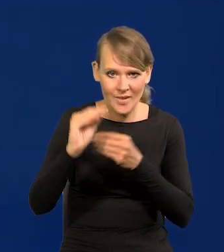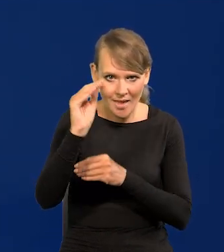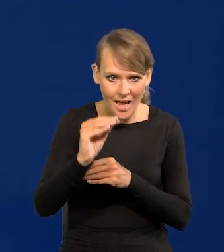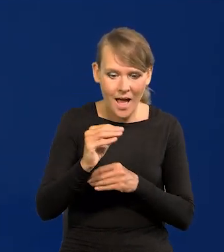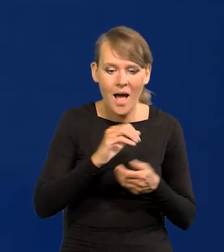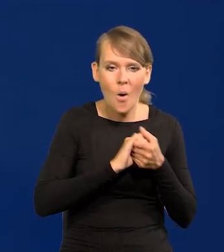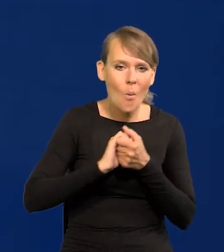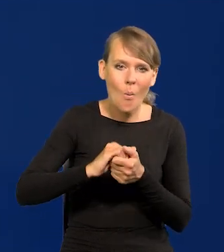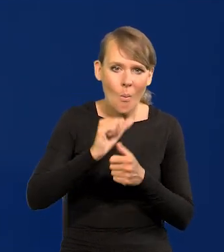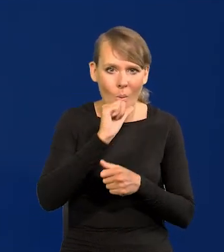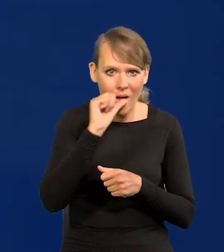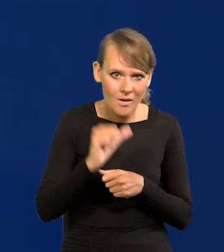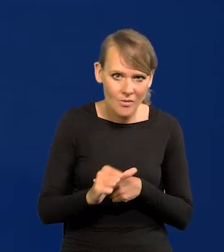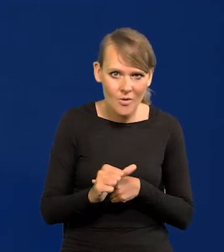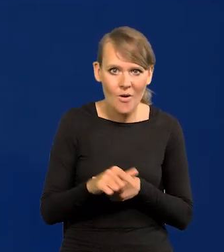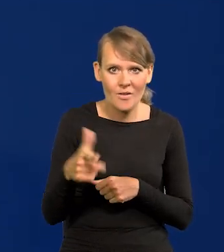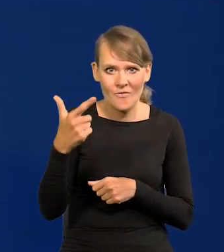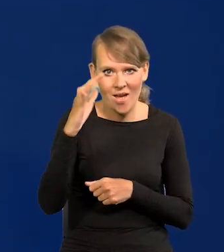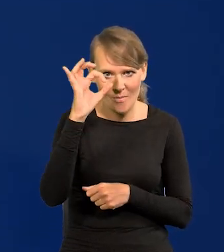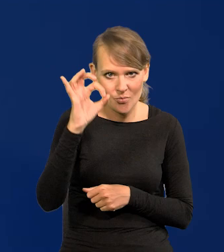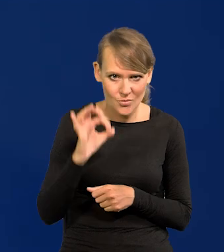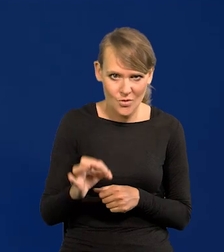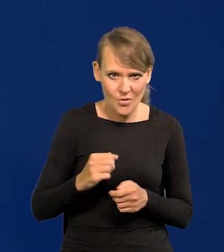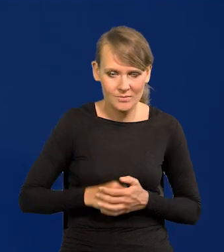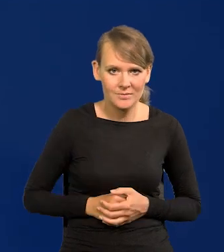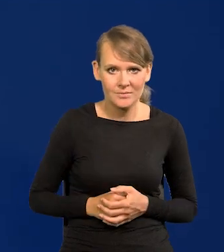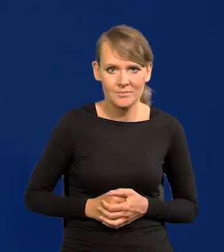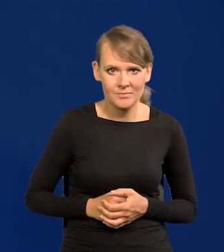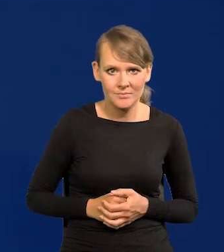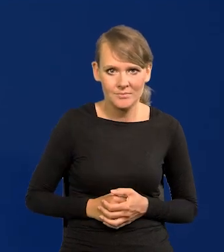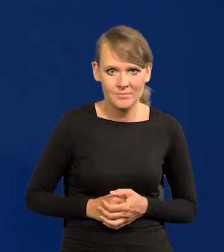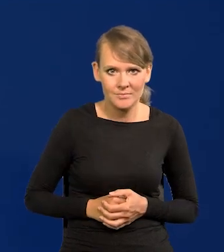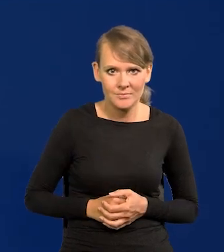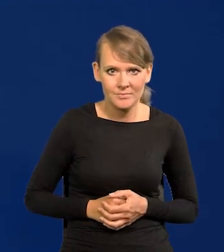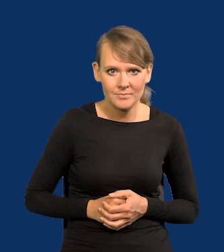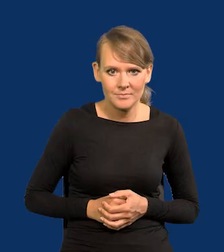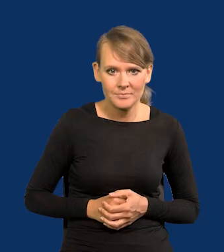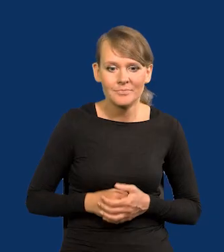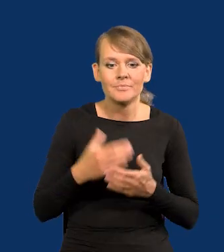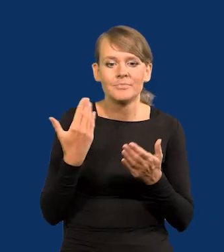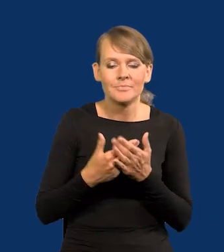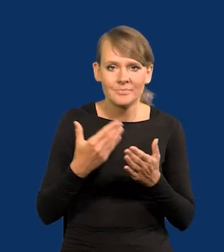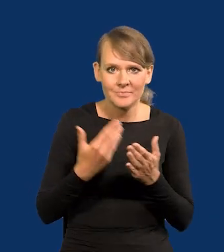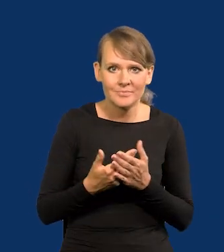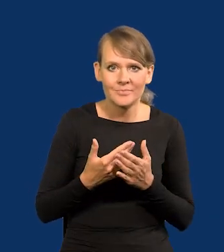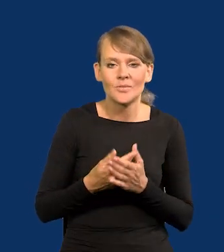a w Unii Europejskiej o 2%, stąd ten dystans się zmniejsza.